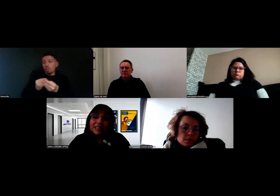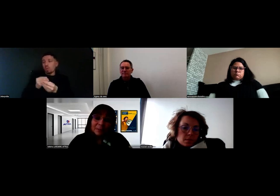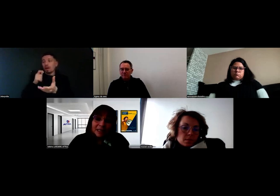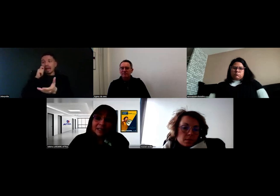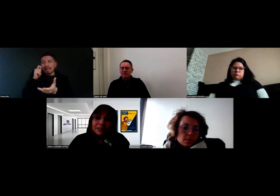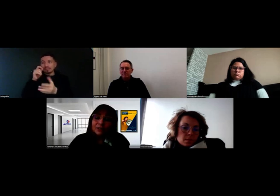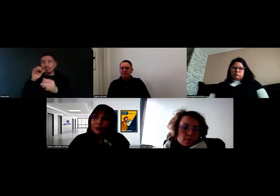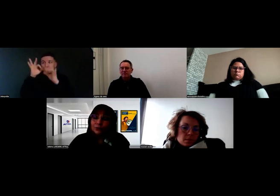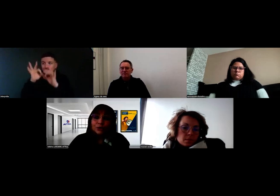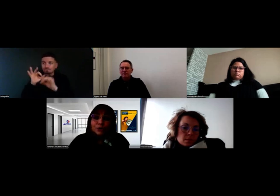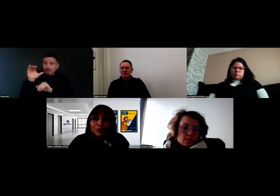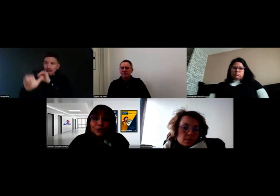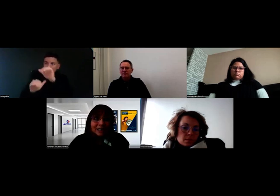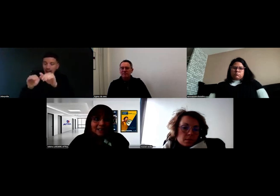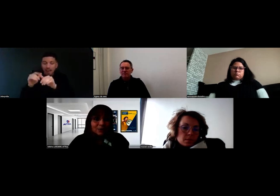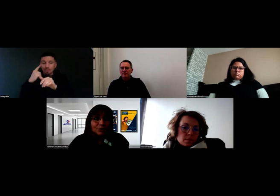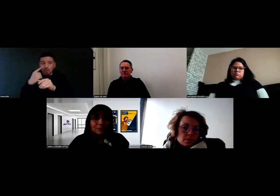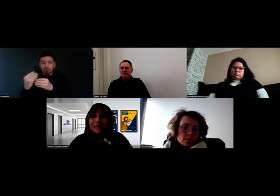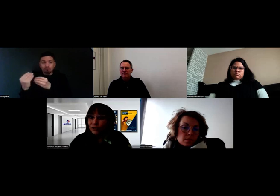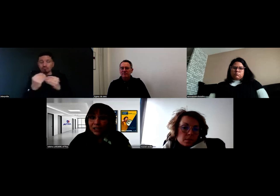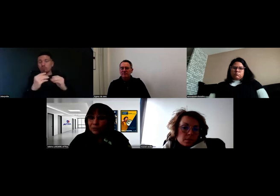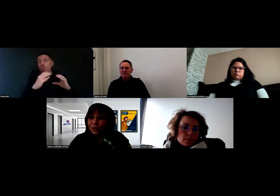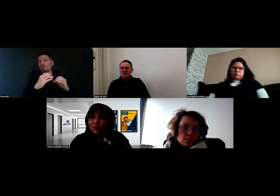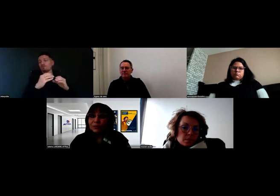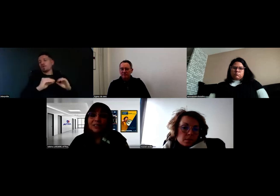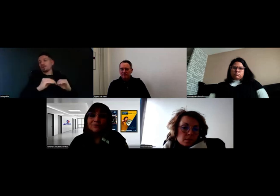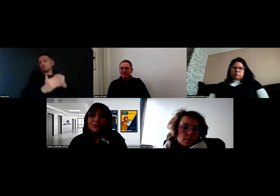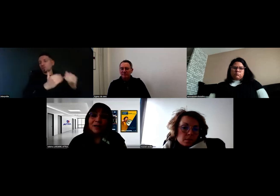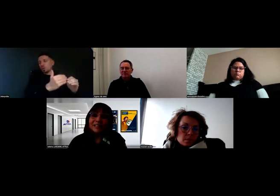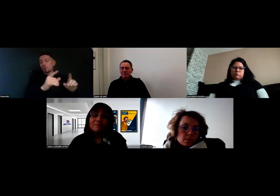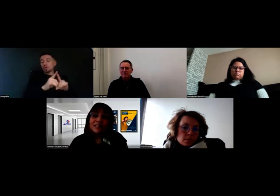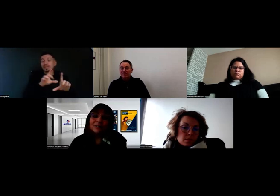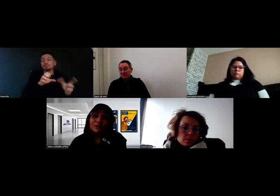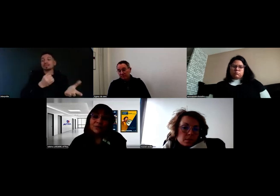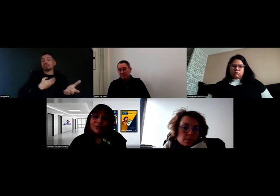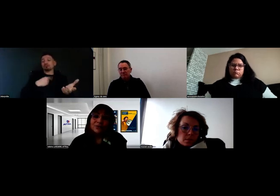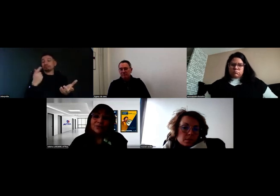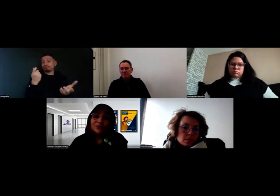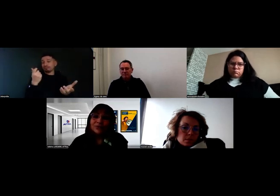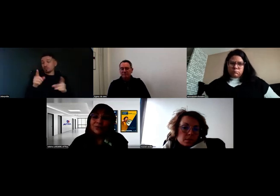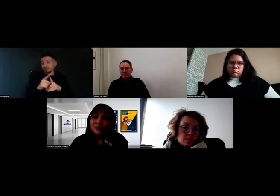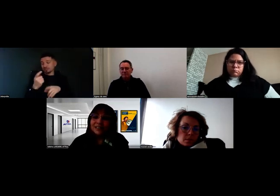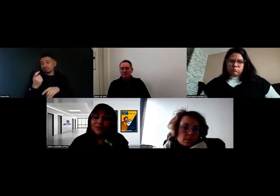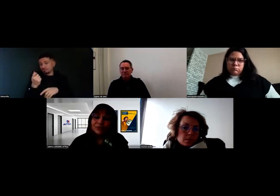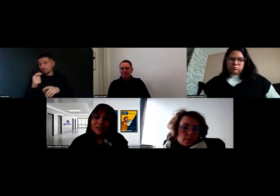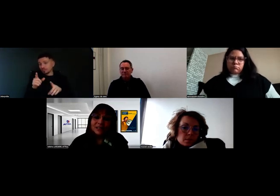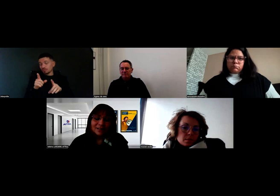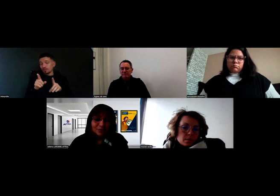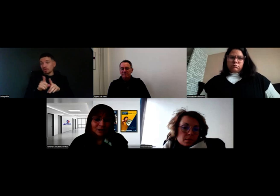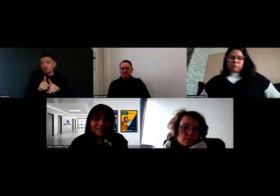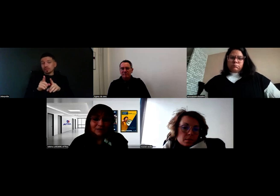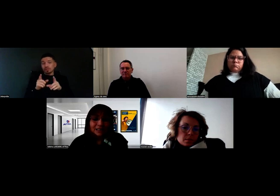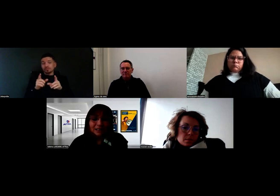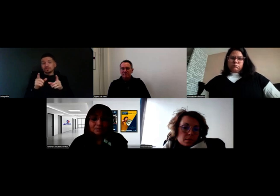Concernant la prise en charge, parce que ça aussi il faut en parler,